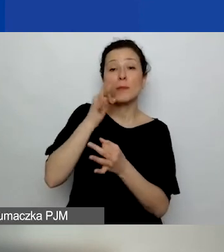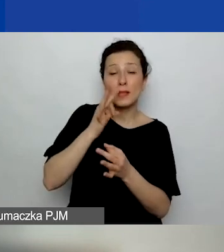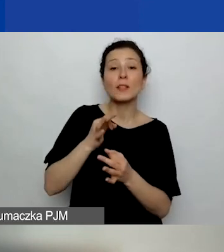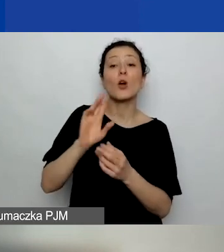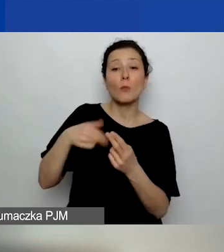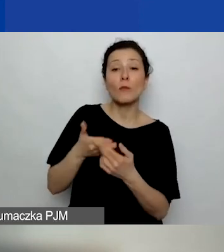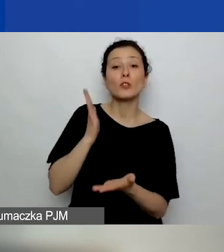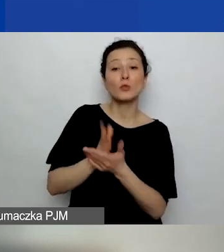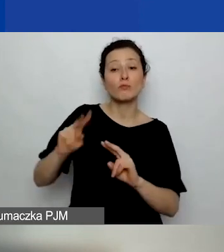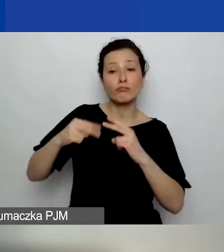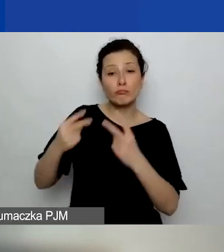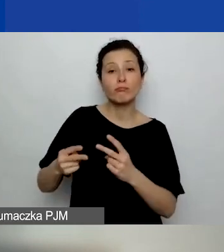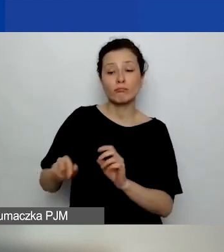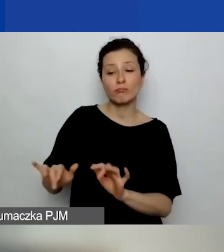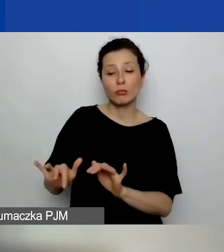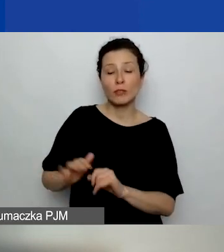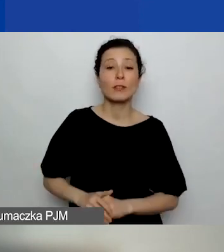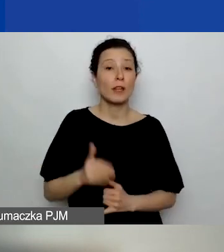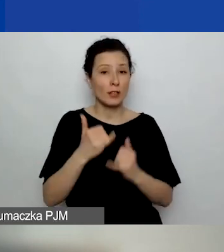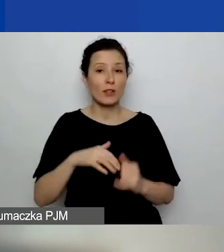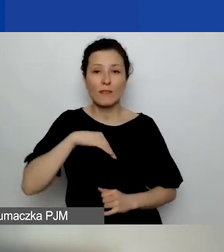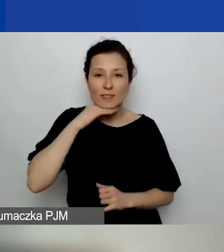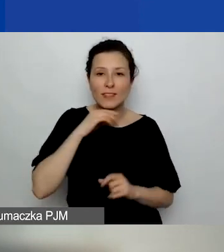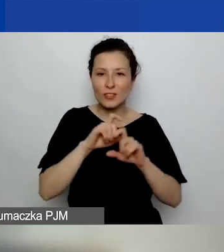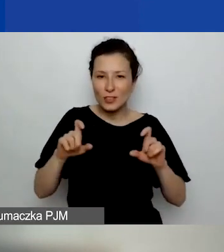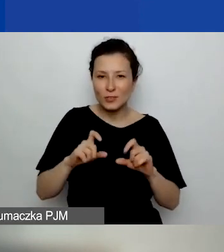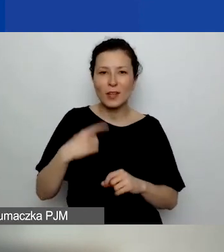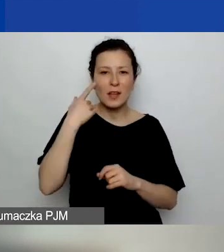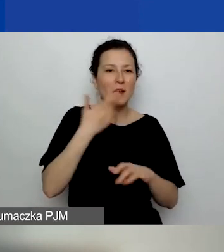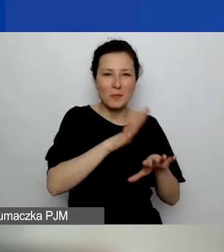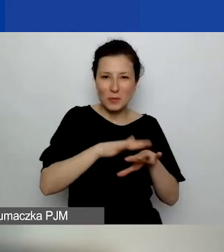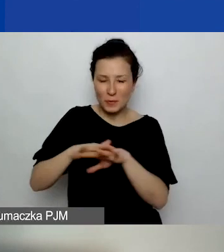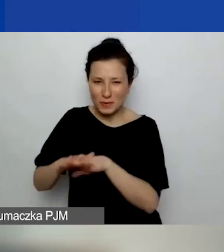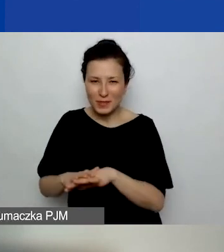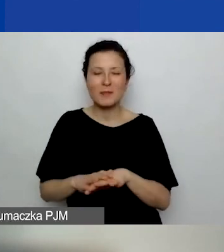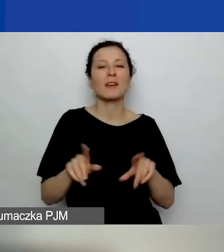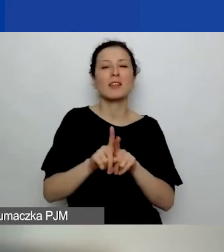Jeżeli starczy nam czasu, przypomnimy i również przeczytam odpowiedzi na te pytania.